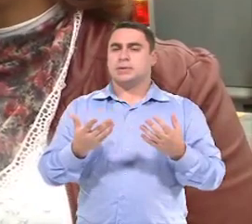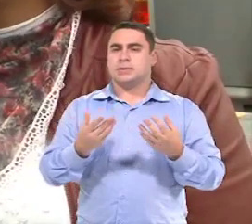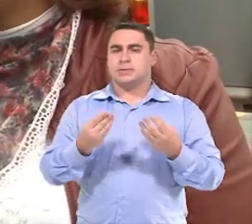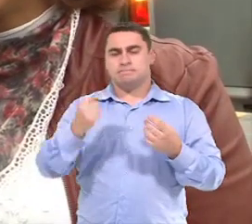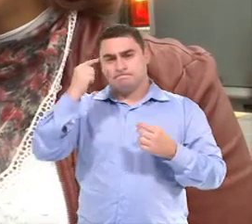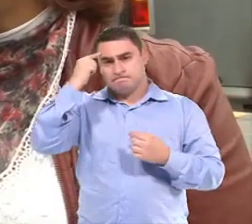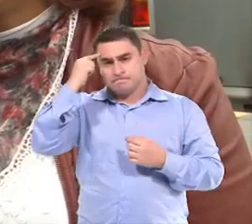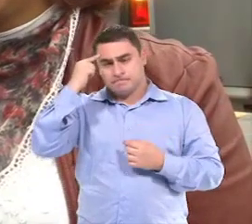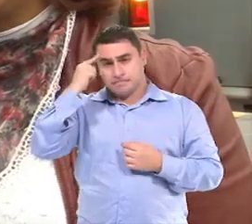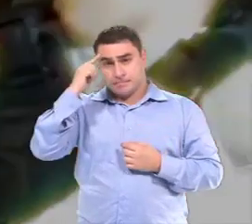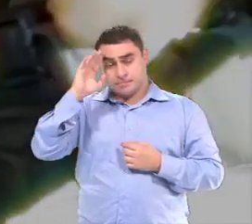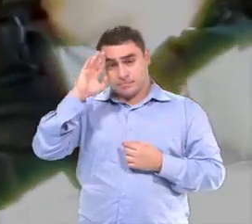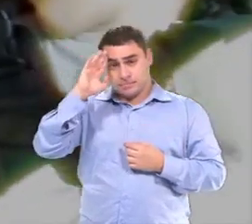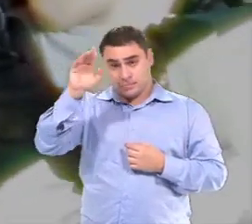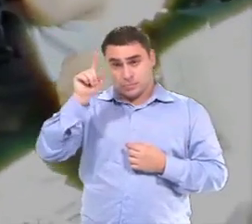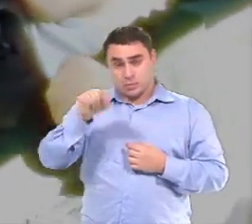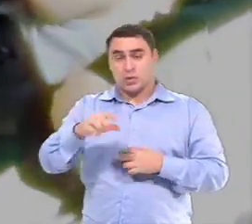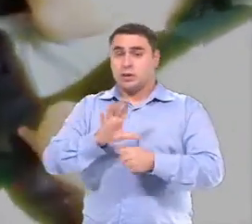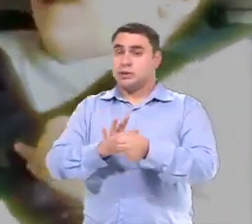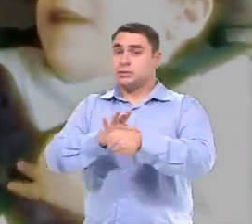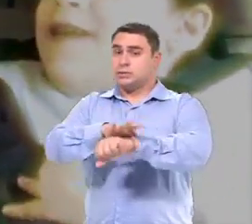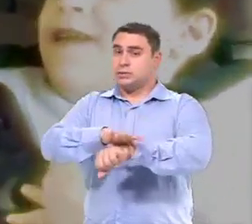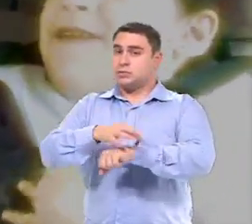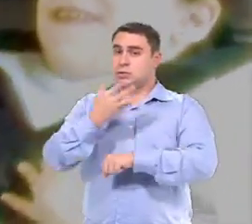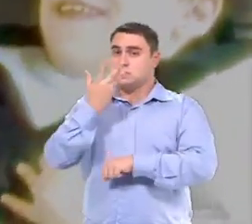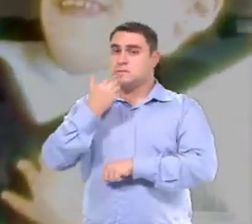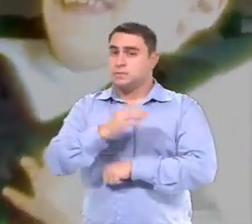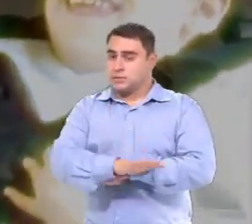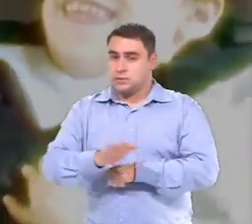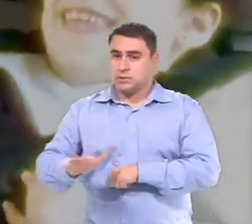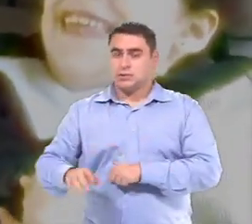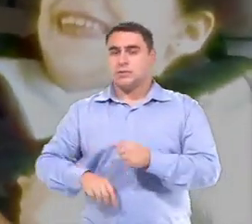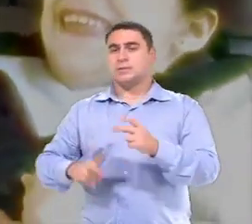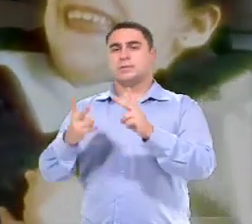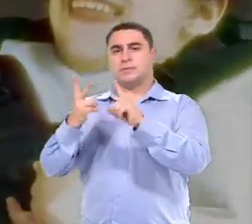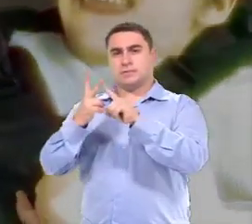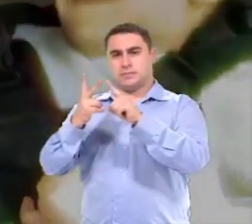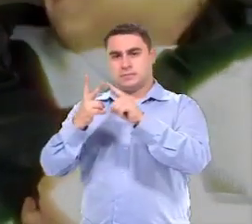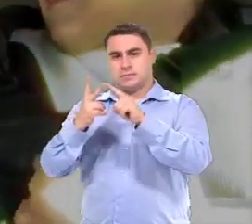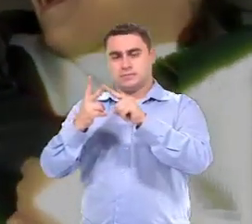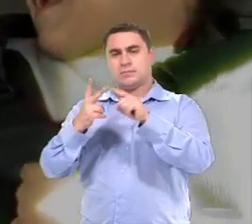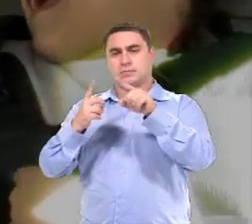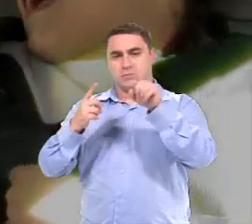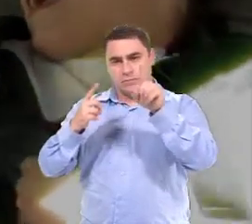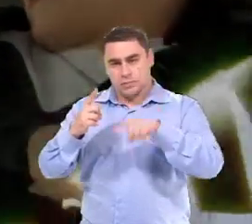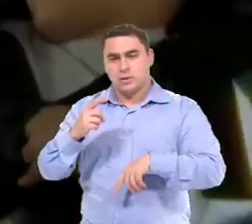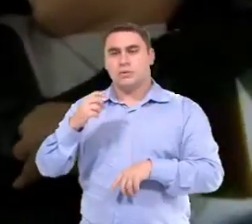Pensando muito na segurança das crianças... E tem uma outra preocupação que também é importante...